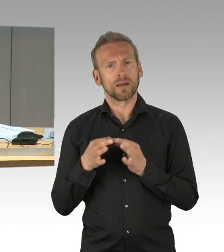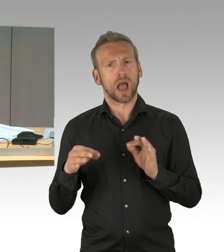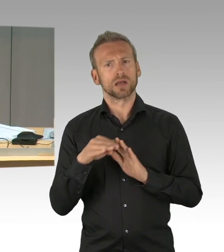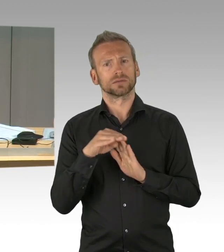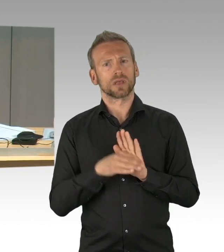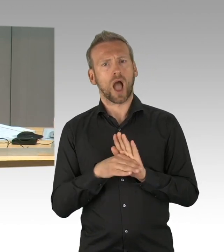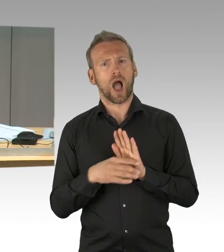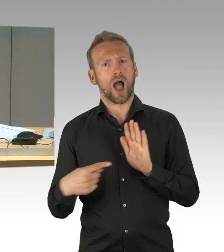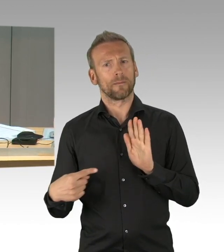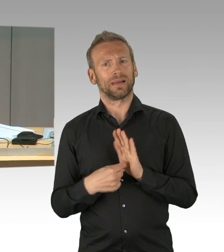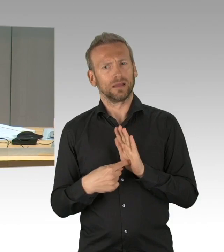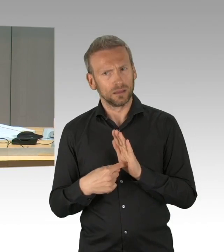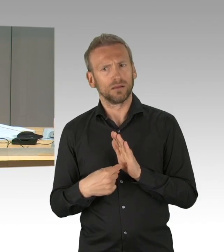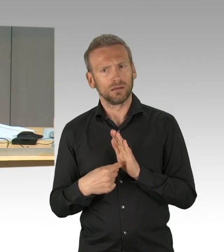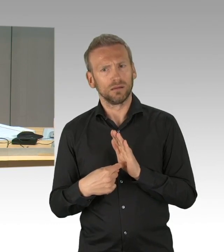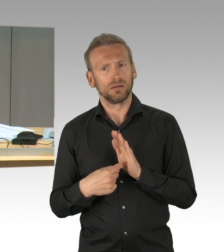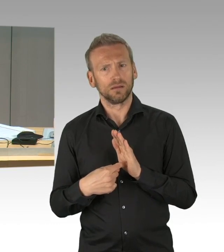Frau Abgeordnete Pieroth-Manelli das Wort, bitte schön.